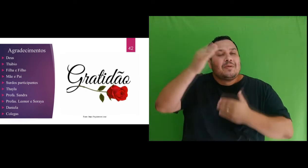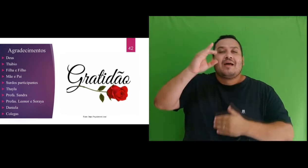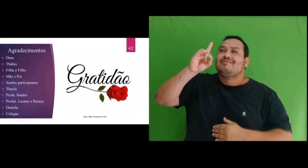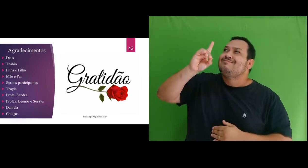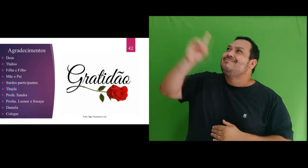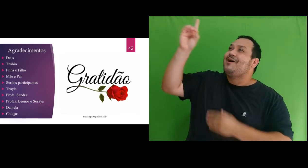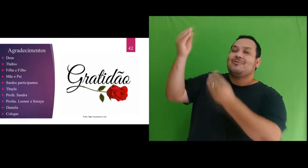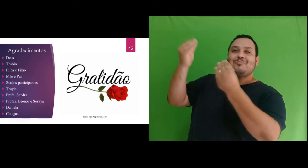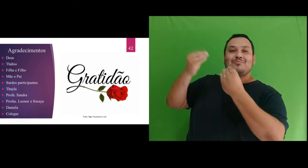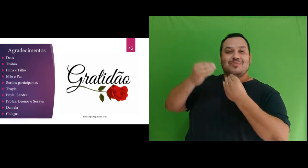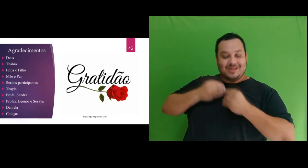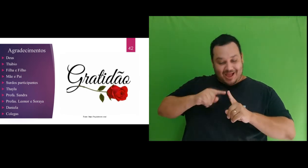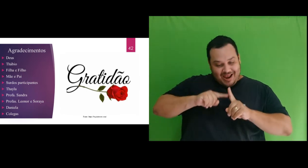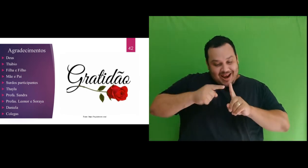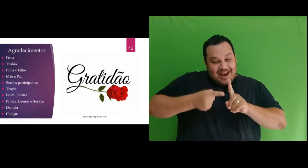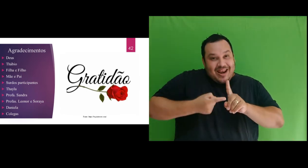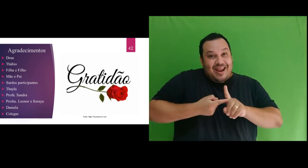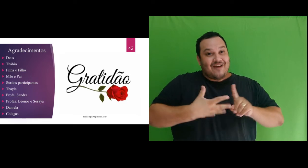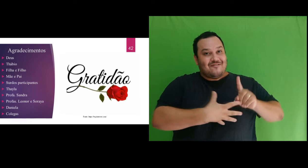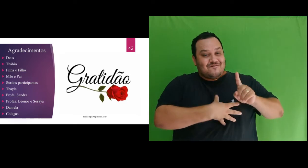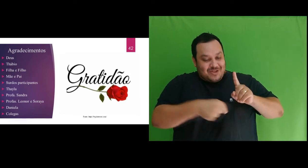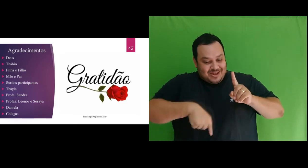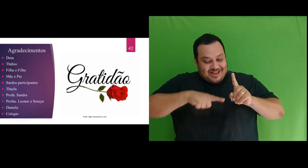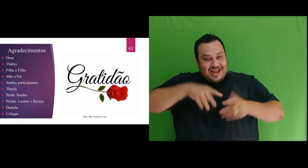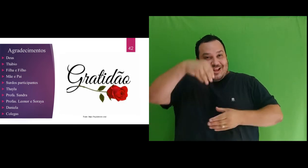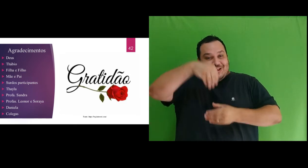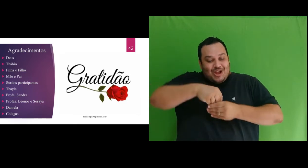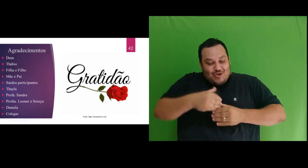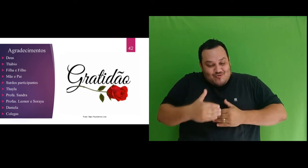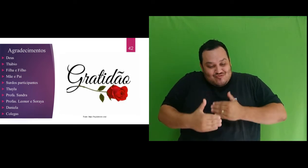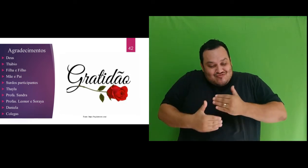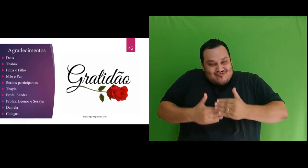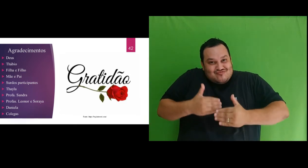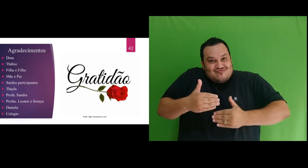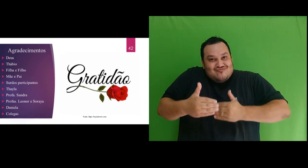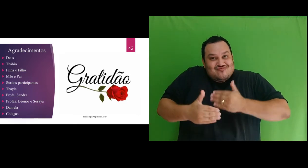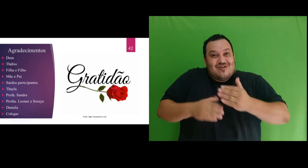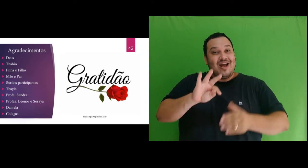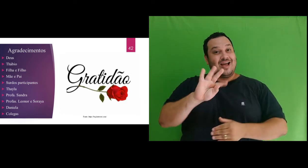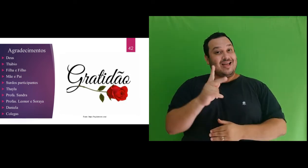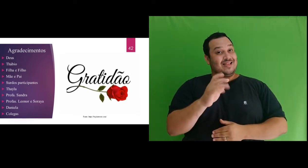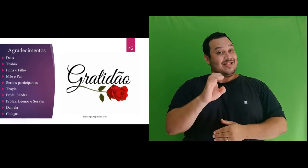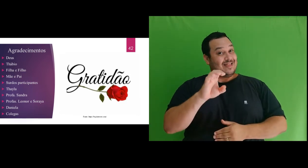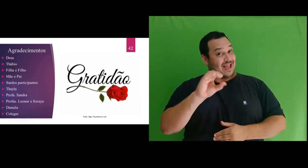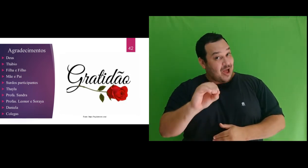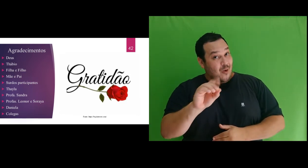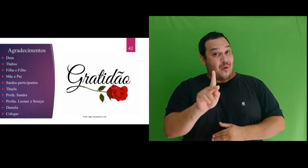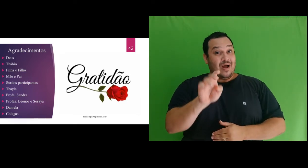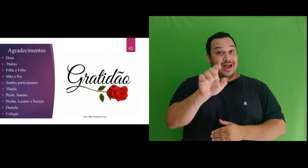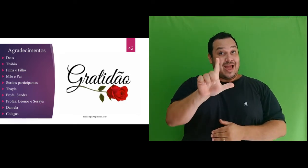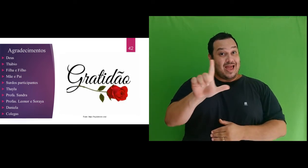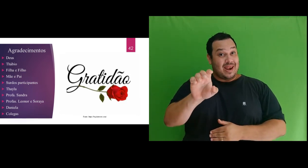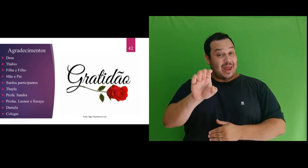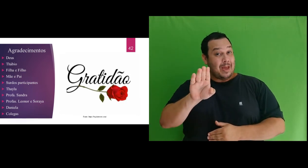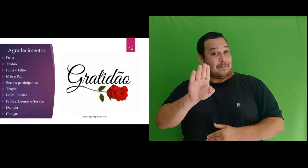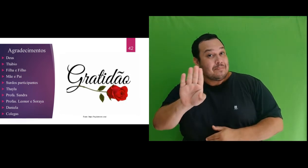Théo Kelleb, que tem sido formado e cuidado de uma forma maravilhosa em meu ventre pelas mãos